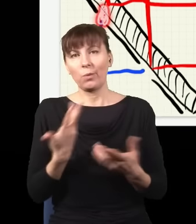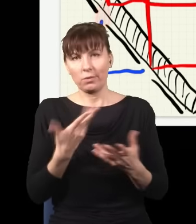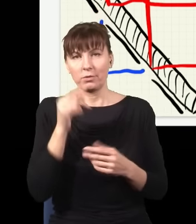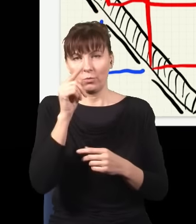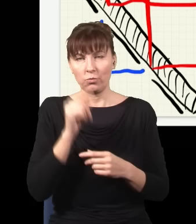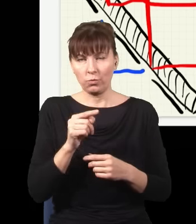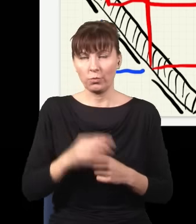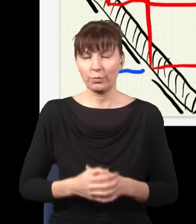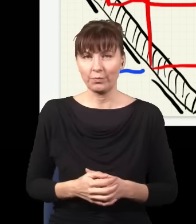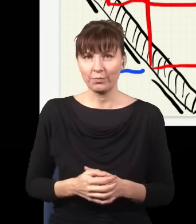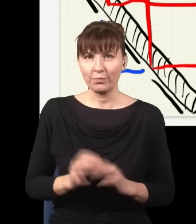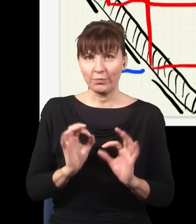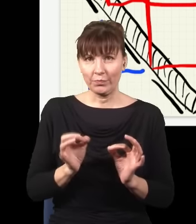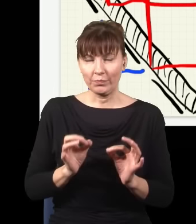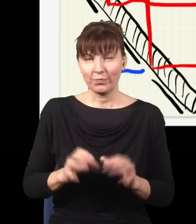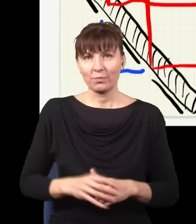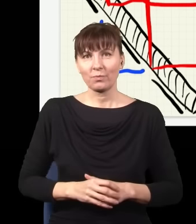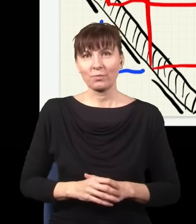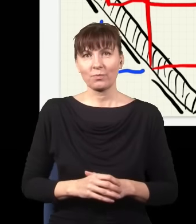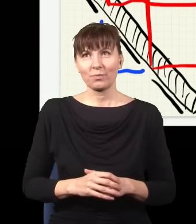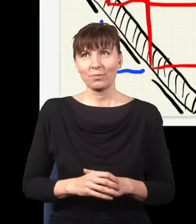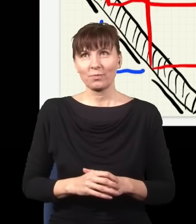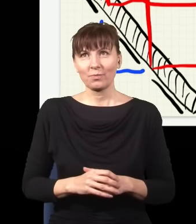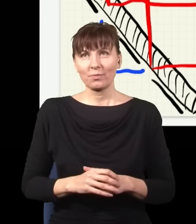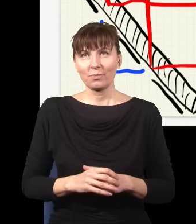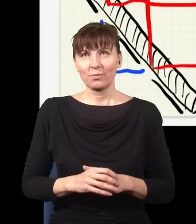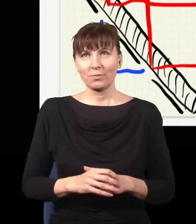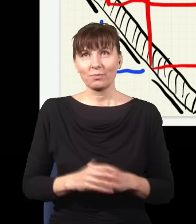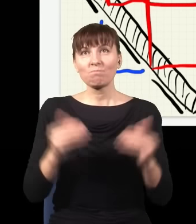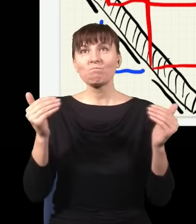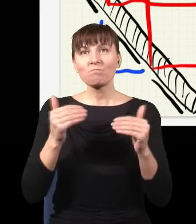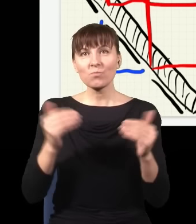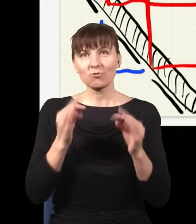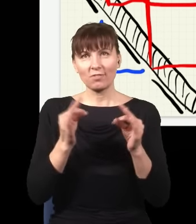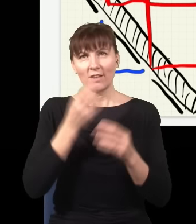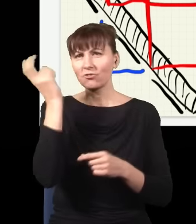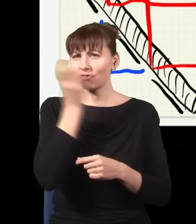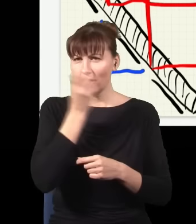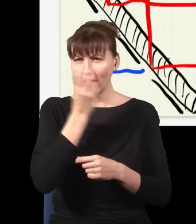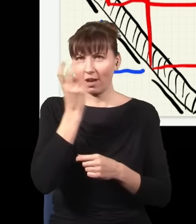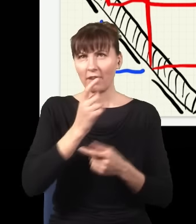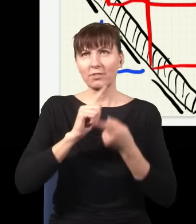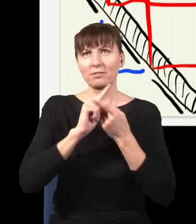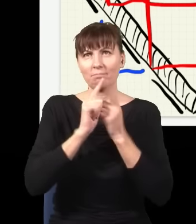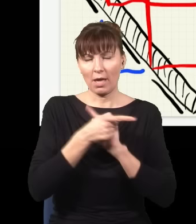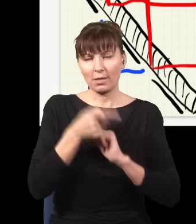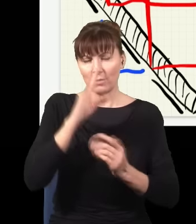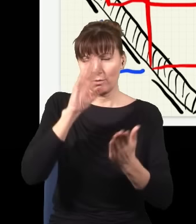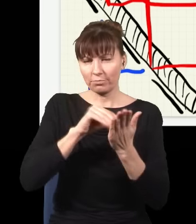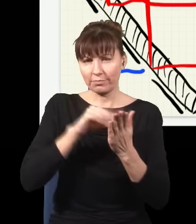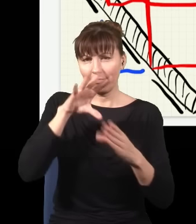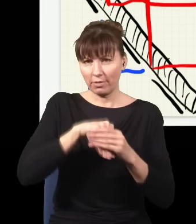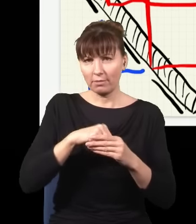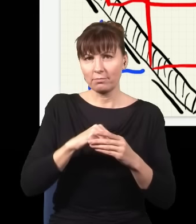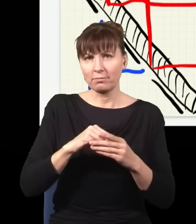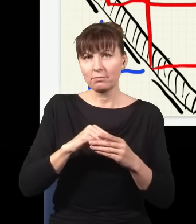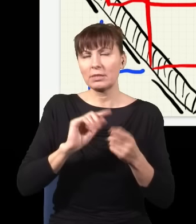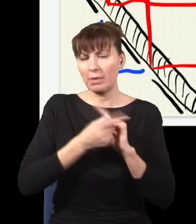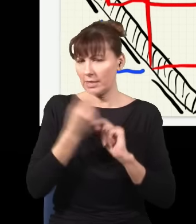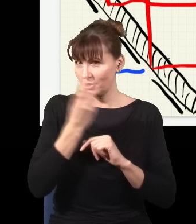Dobrze. I teraz można zrobić bardzo ciekawą zmianę w tym eksperymencie. Otóż to jest najciekawsza sytuacja,